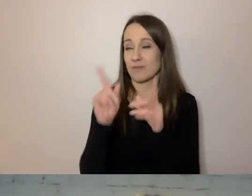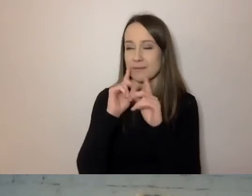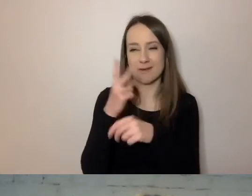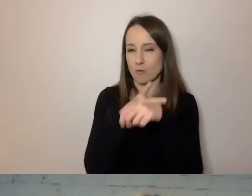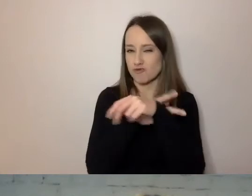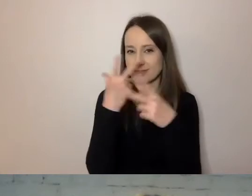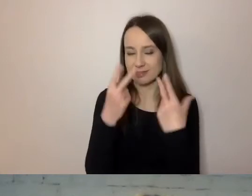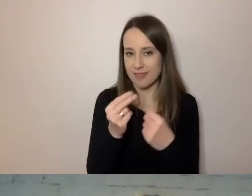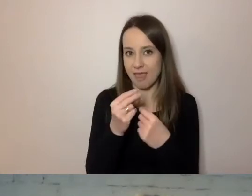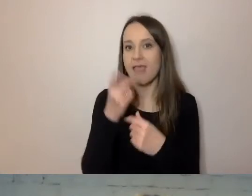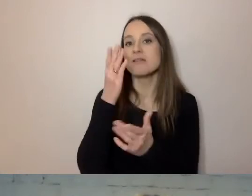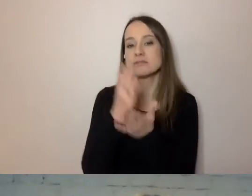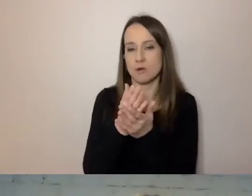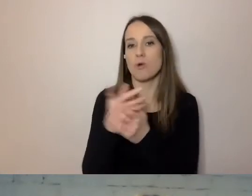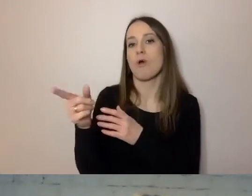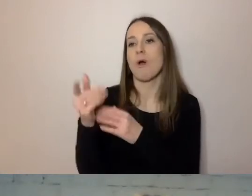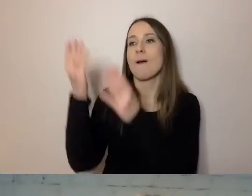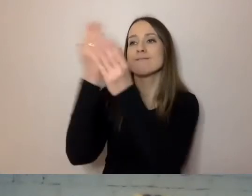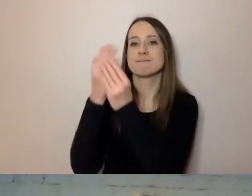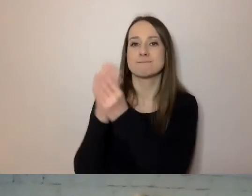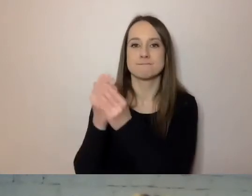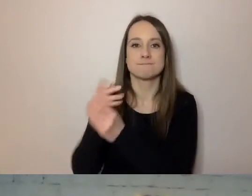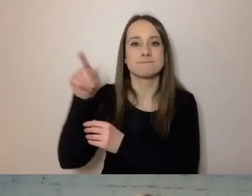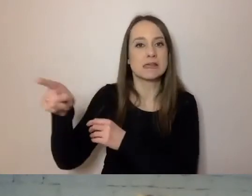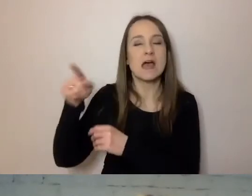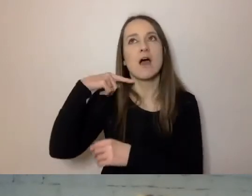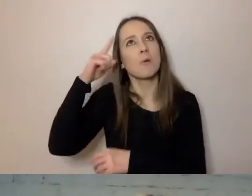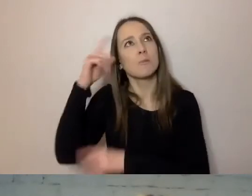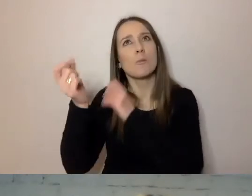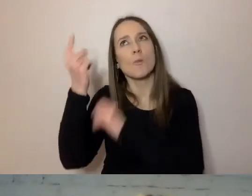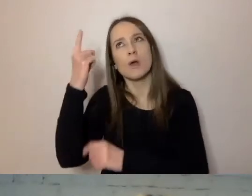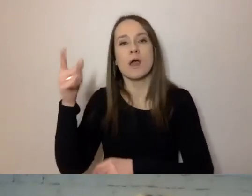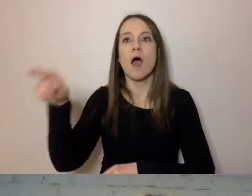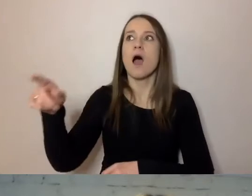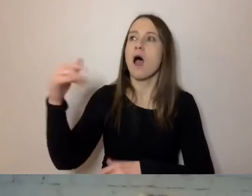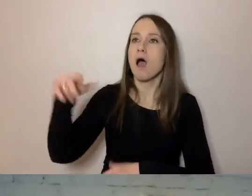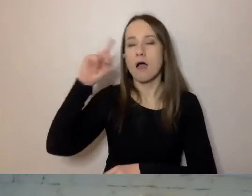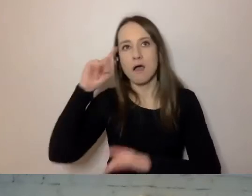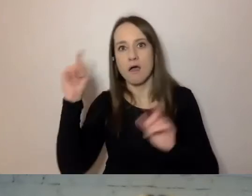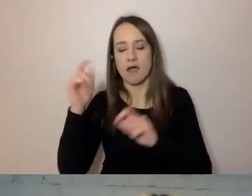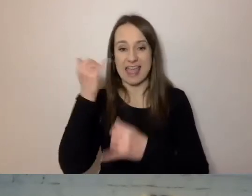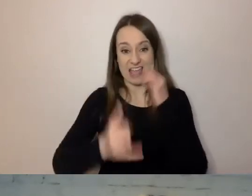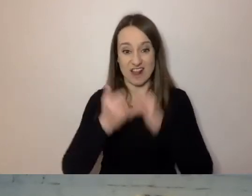tylko komercyjne podmioty zauważyły jako pierwsze, że jeżeli napisze się w prosty sposób,